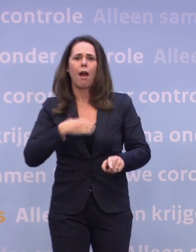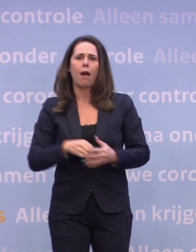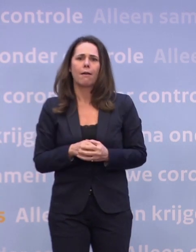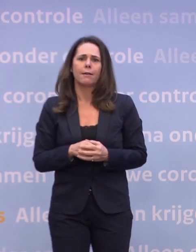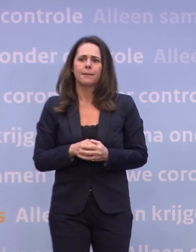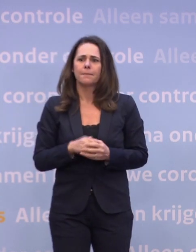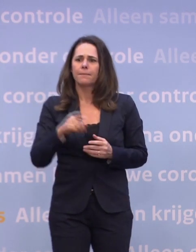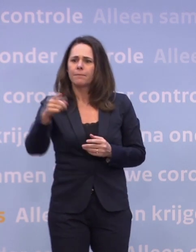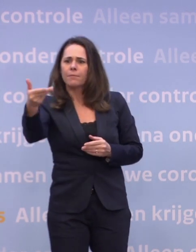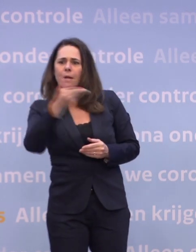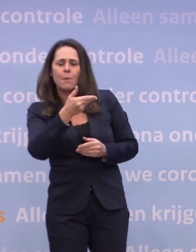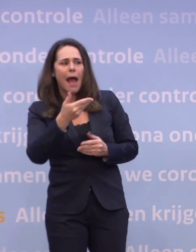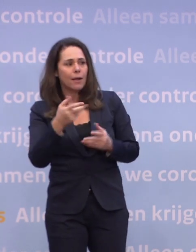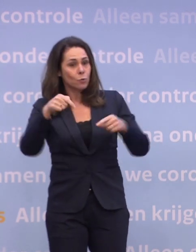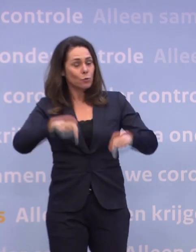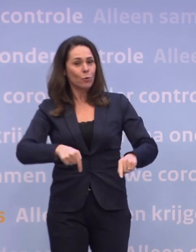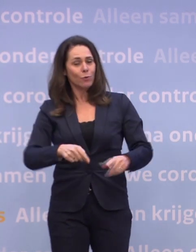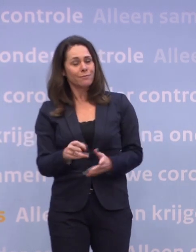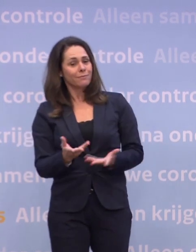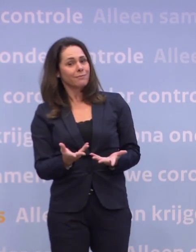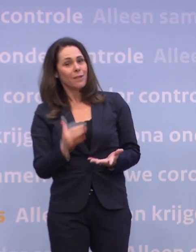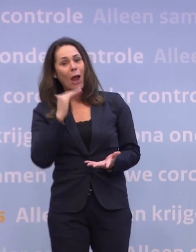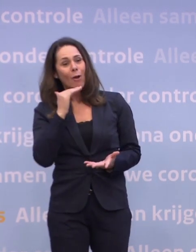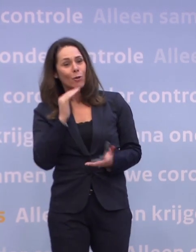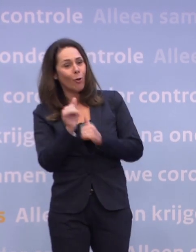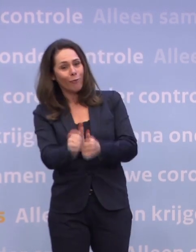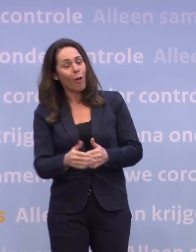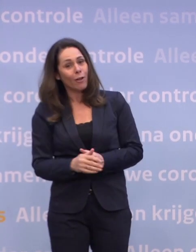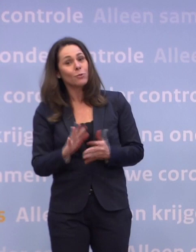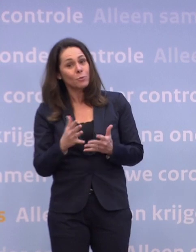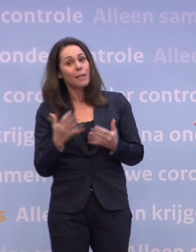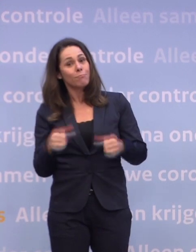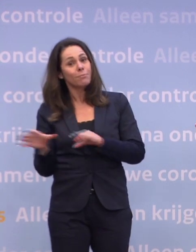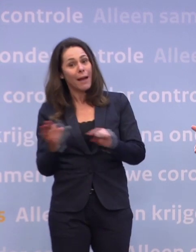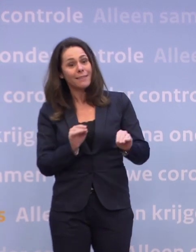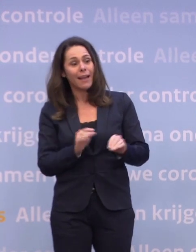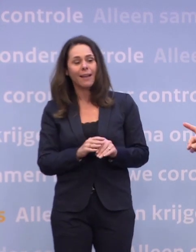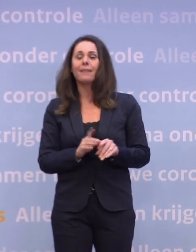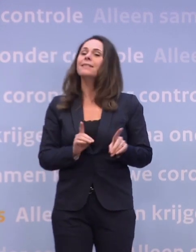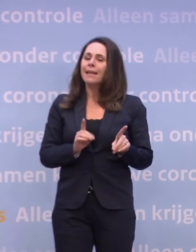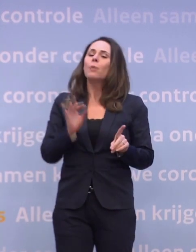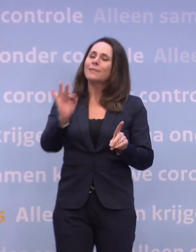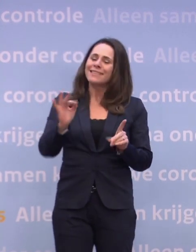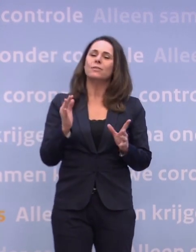Maar vooralsnog lijkt dat niet voldoende effect te hebben. Dus dan moet je misschien wel maatregelen nemen. Dat sluiten we zeker ook niet uit.